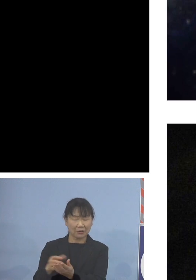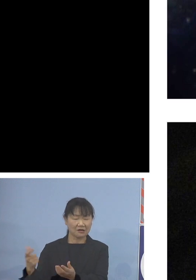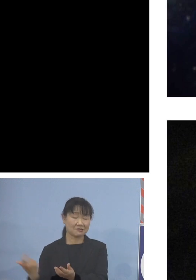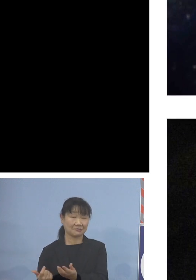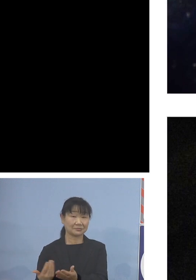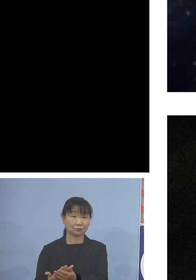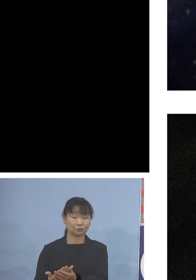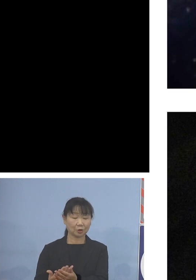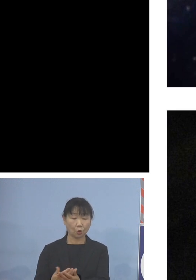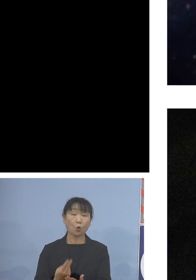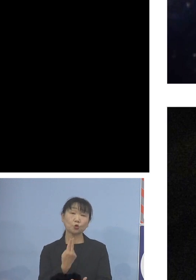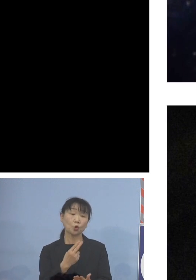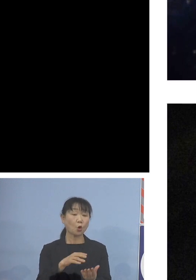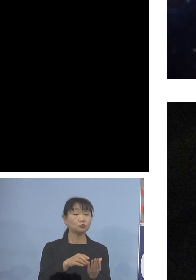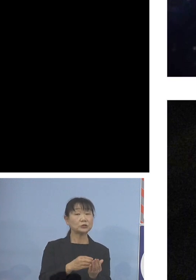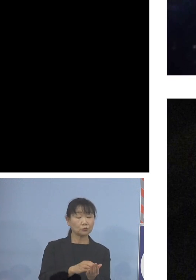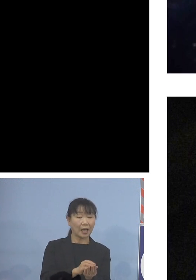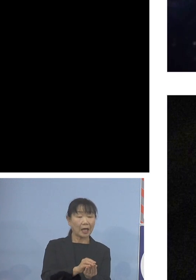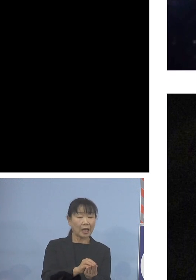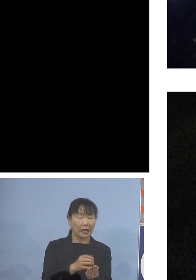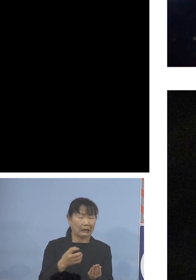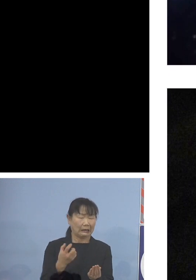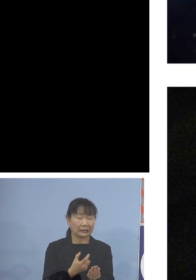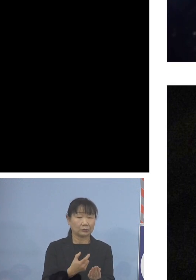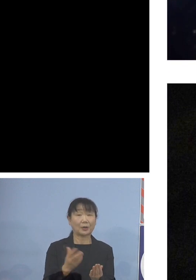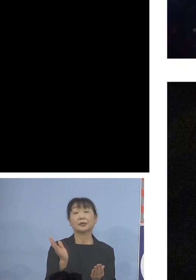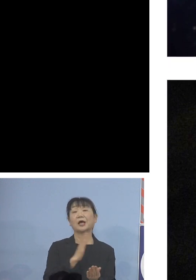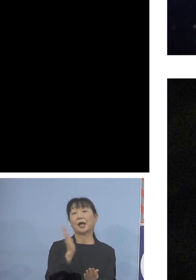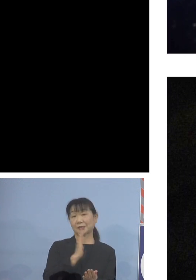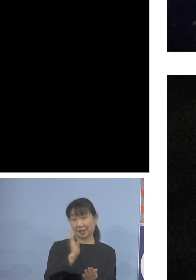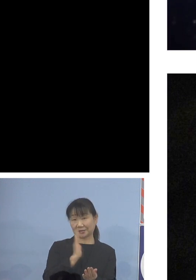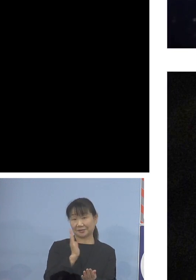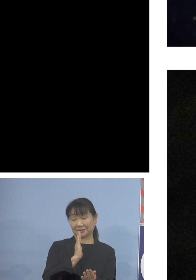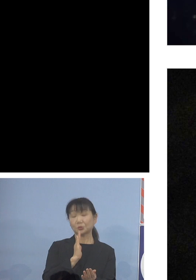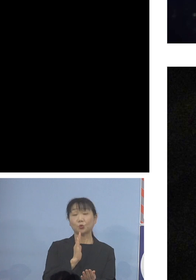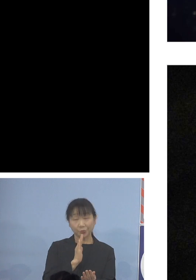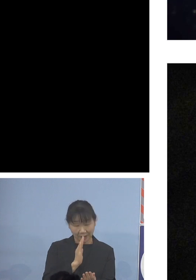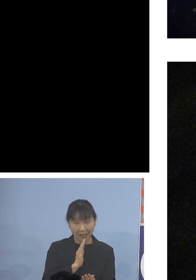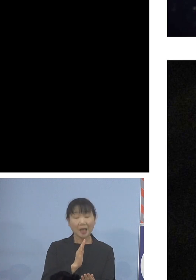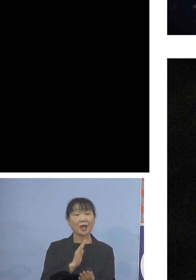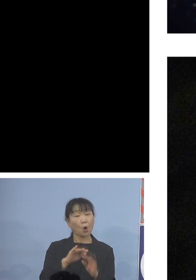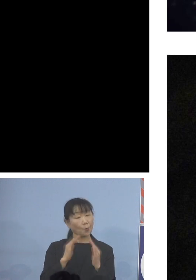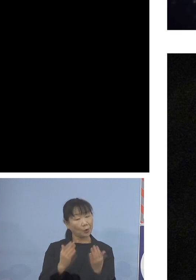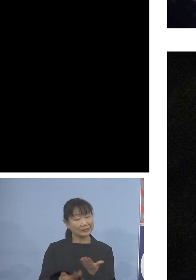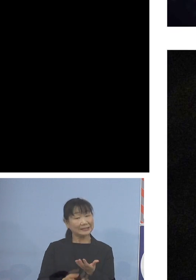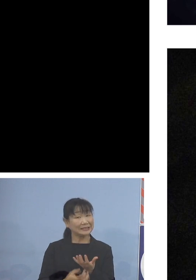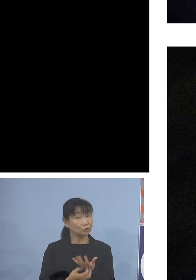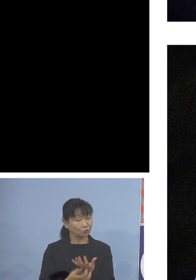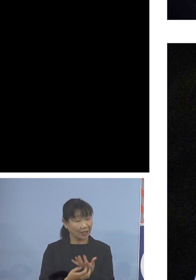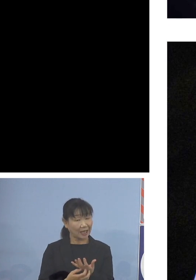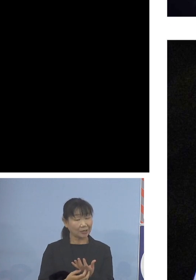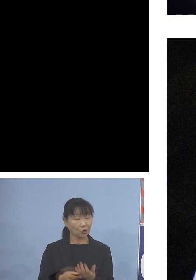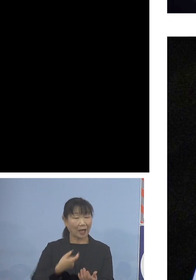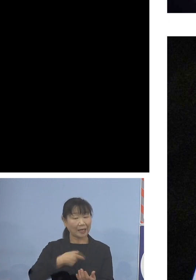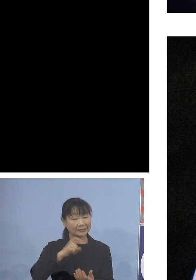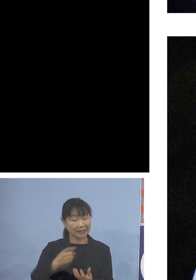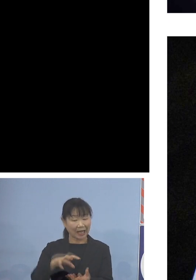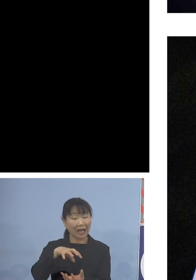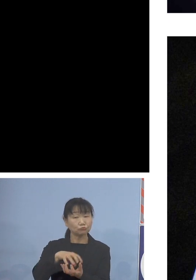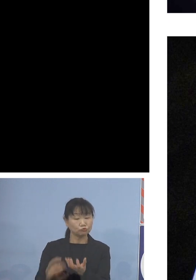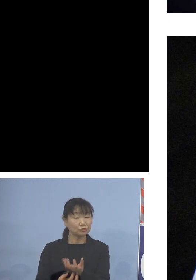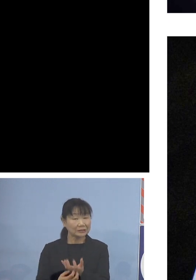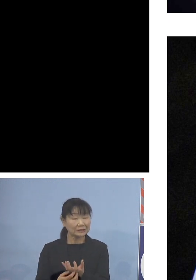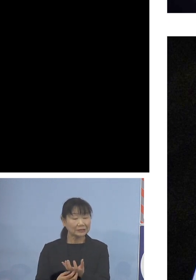トコブシは身が固くならないことから 主に煮付けあるいは酒蒸しなどに調理され